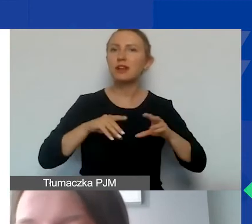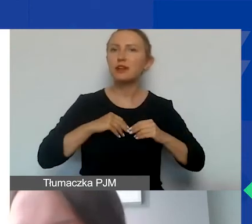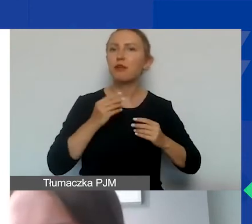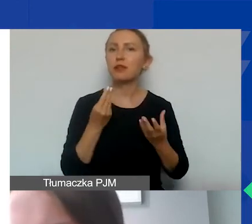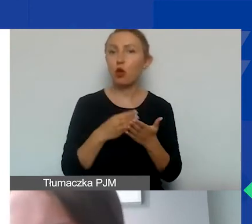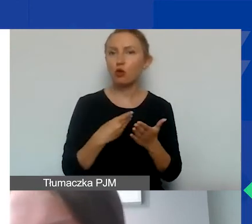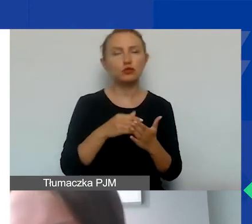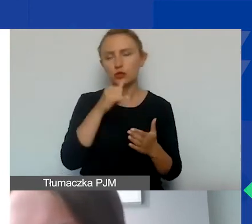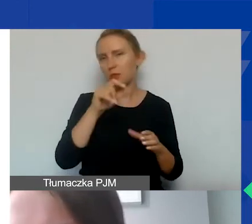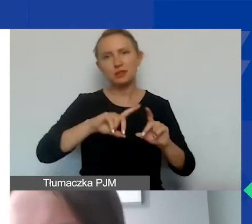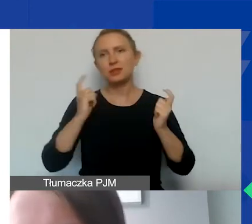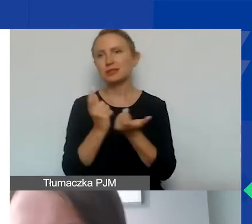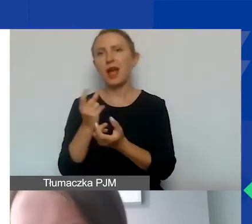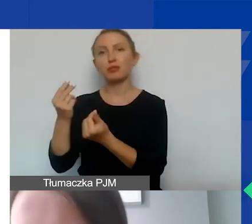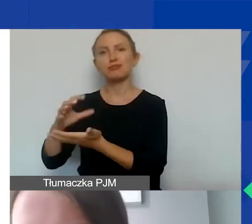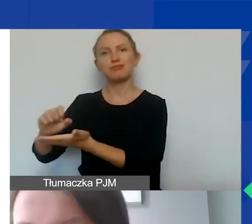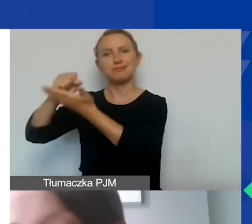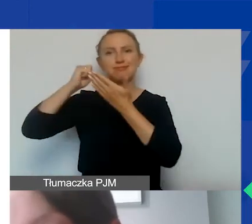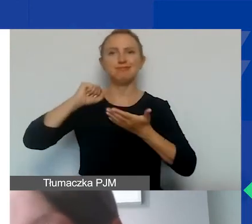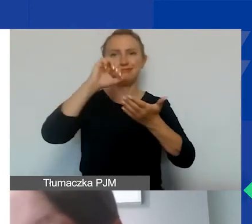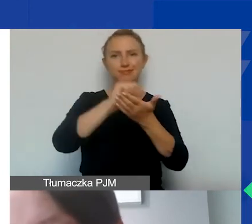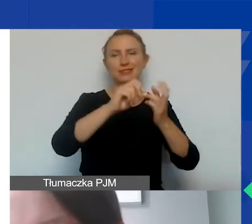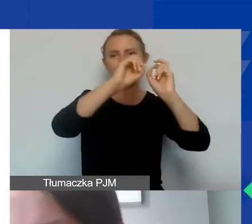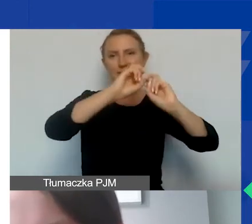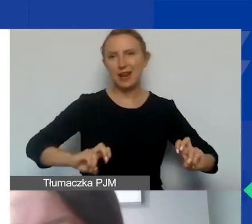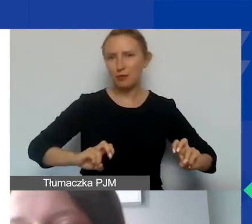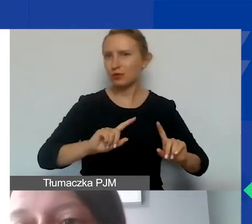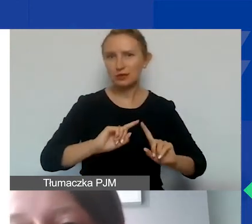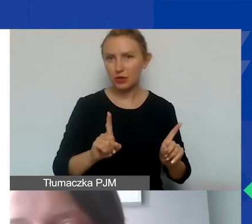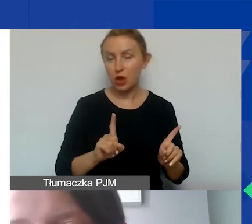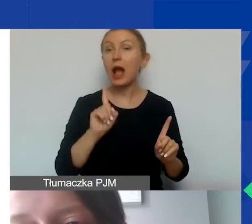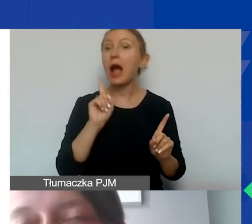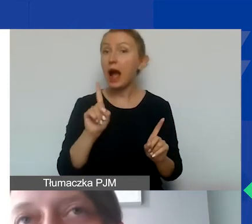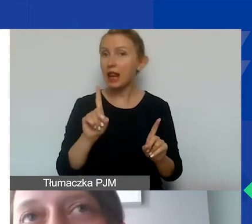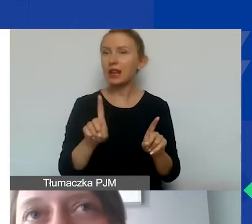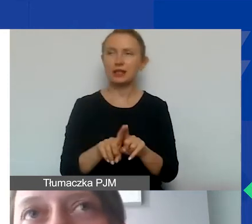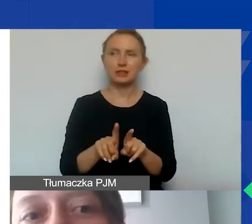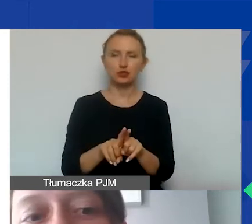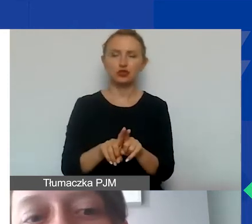Nie możemy całego budżetu projektu poświęcić na remont nieruchomości, ale także proszę pamiętać o tym,